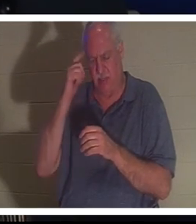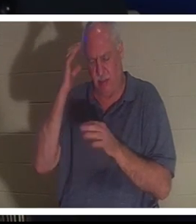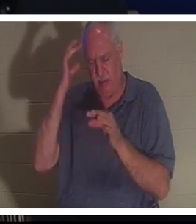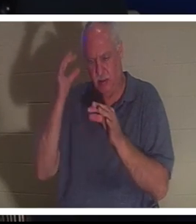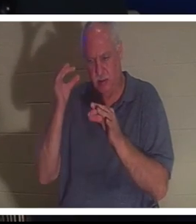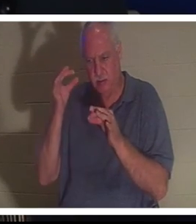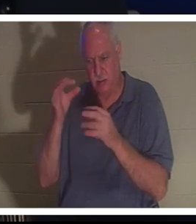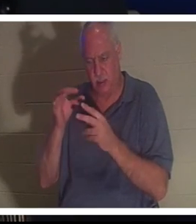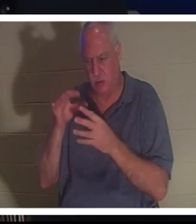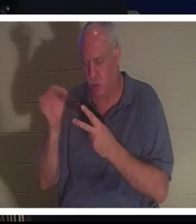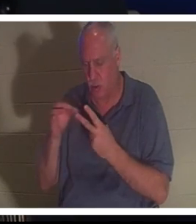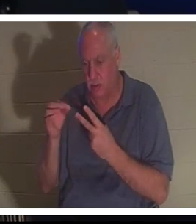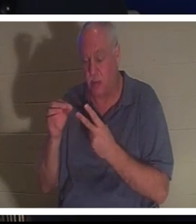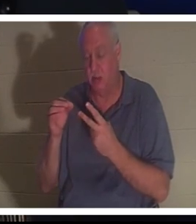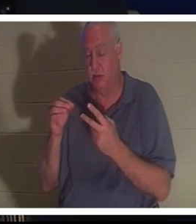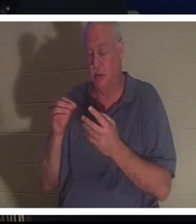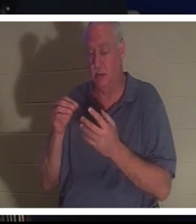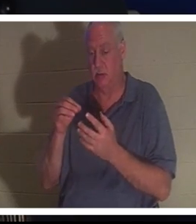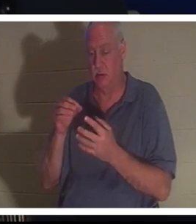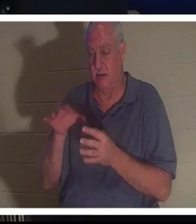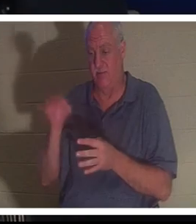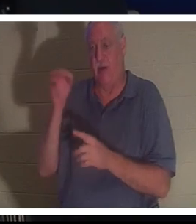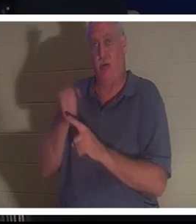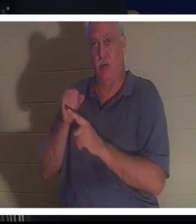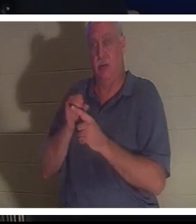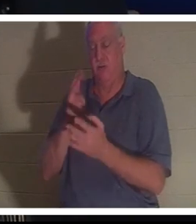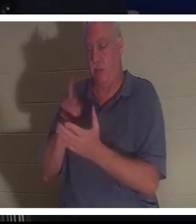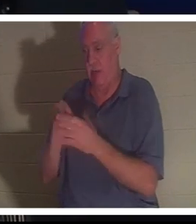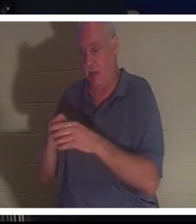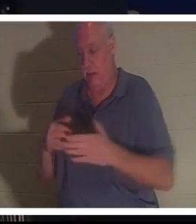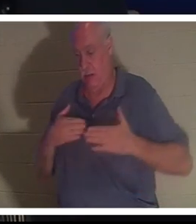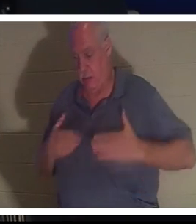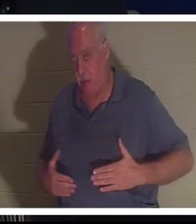उसने बहरा से उसे अस्पताल ले जाने के लिए कहा। उन्होंने कहा कि चिंता मत करो सब ठीक हो जाएगा.